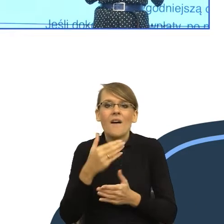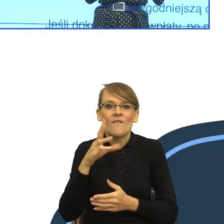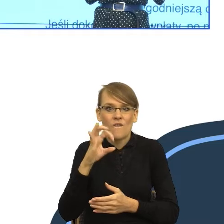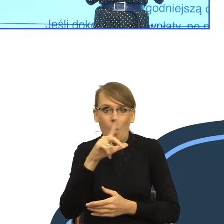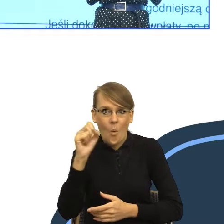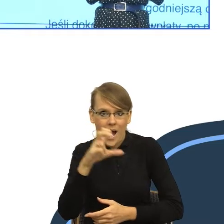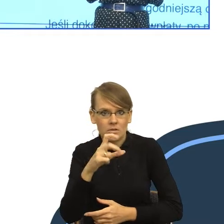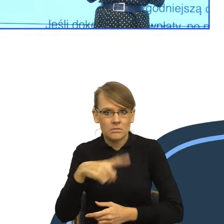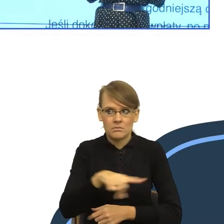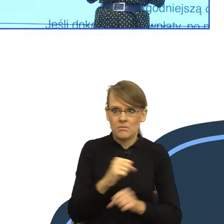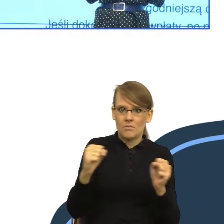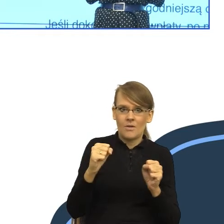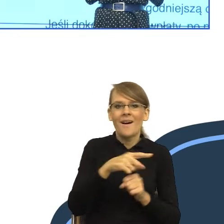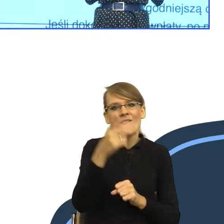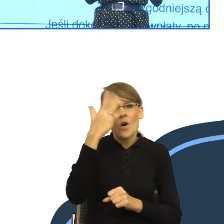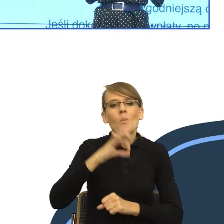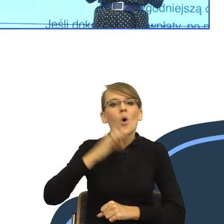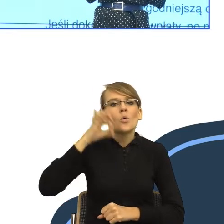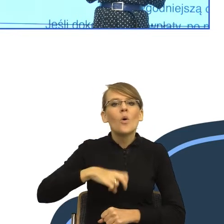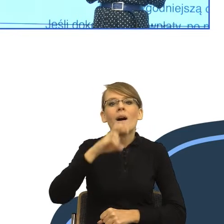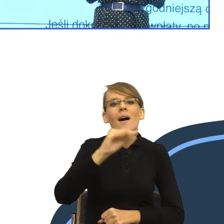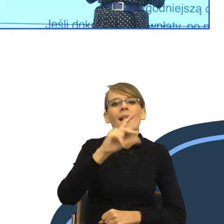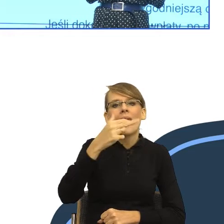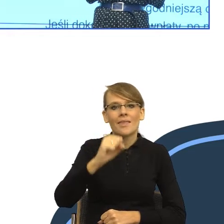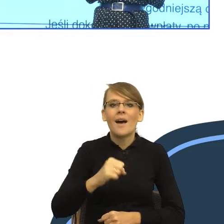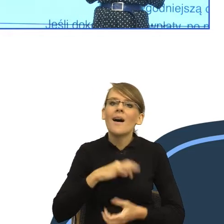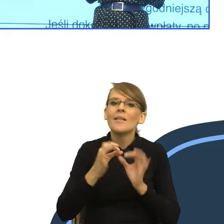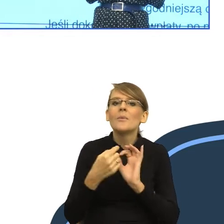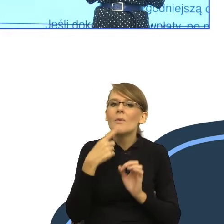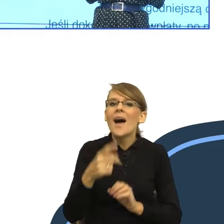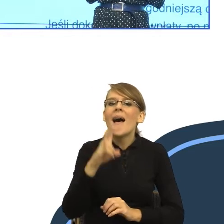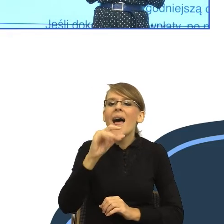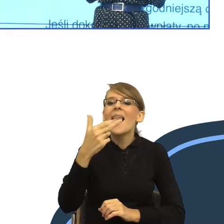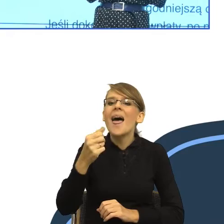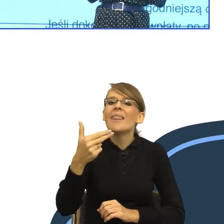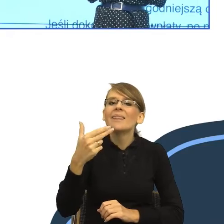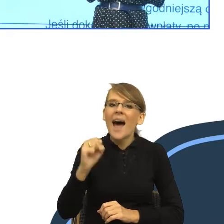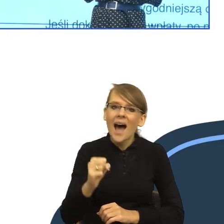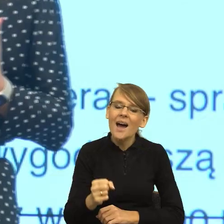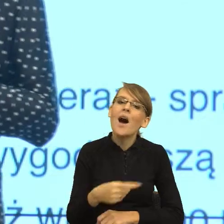moja córka ma na imię Helena. "Helena, obiad", "Heleno, obiad". Nie? To drugie jest jakąś taką groźbą.